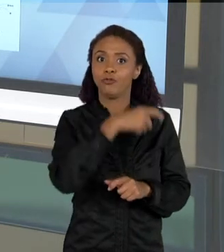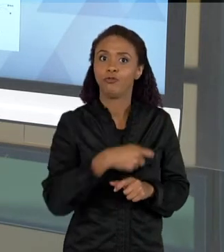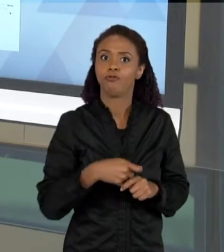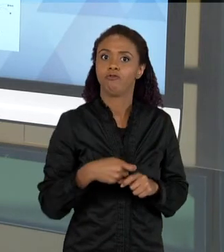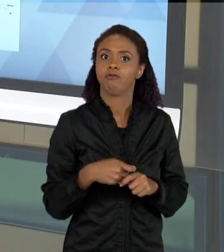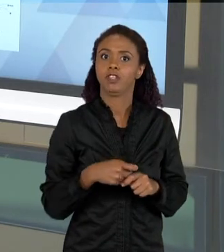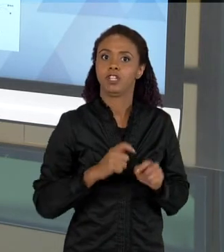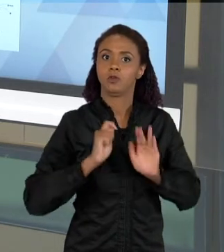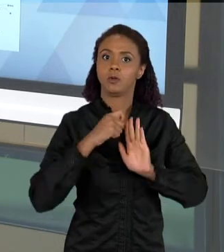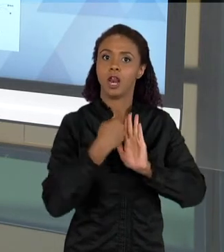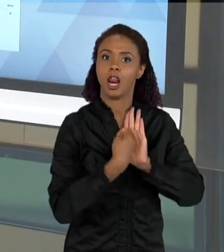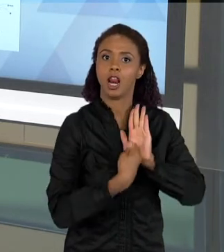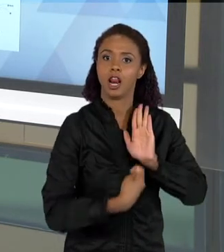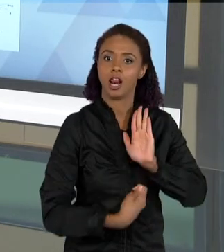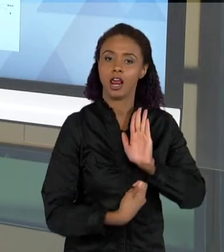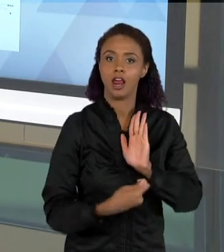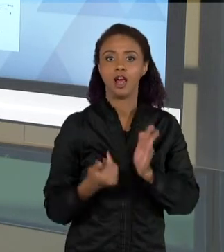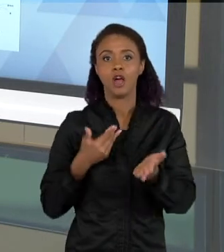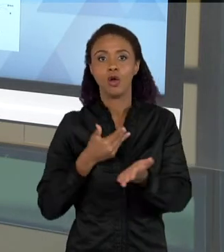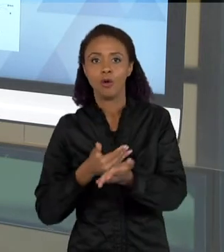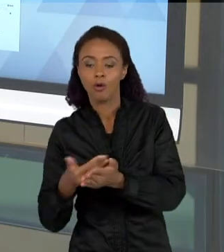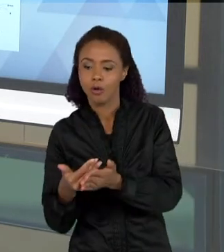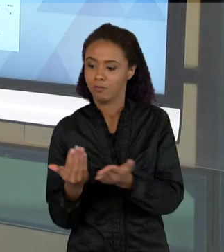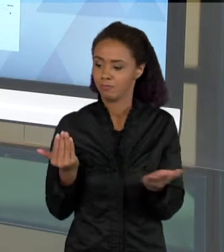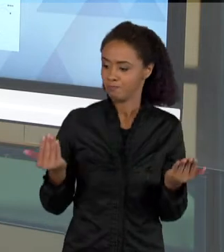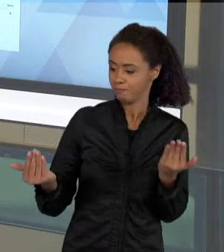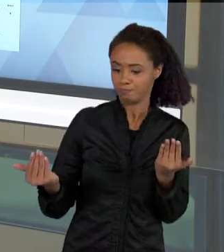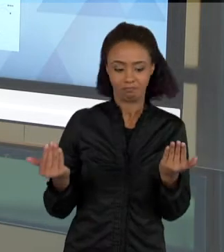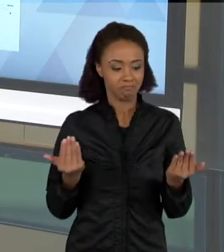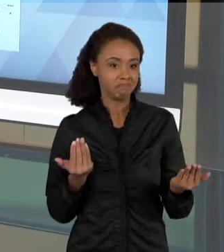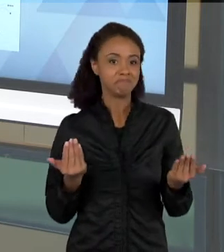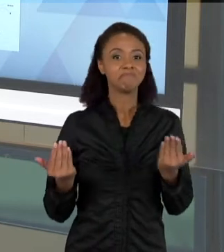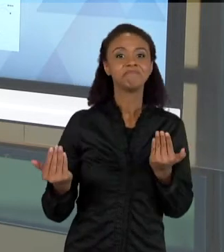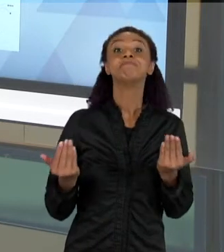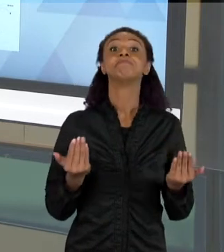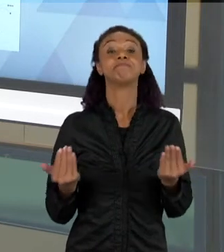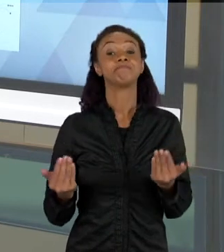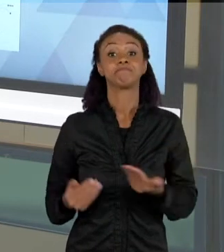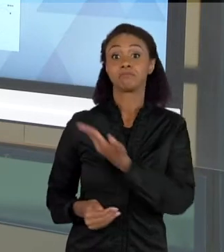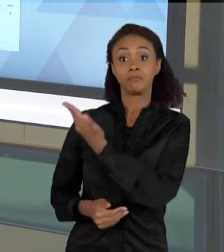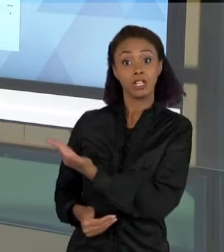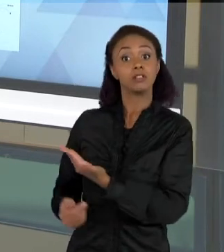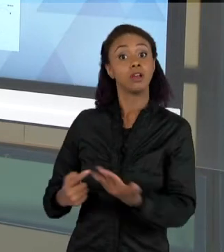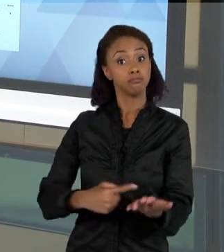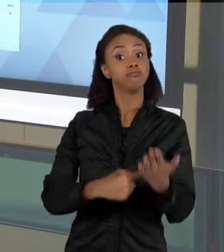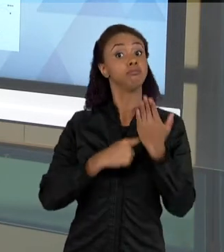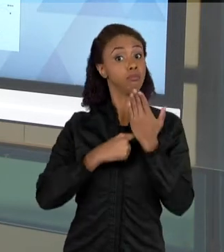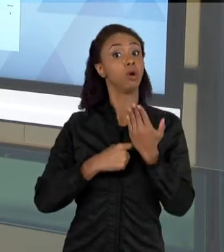SEQUÊNCIA. ENTÃO ESSA É PARA MIM, UMA DEMONSTRAÇÃO MUITO INTERESSANTE, PARA